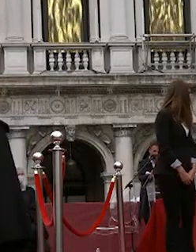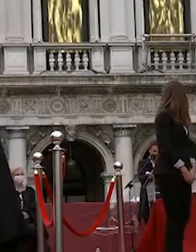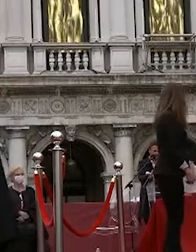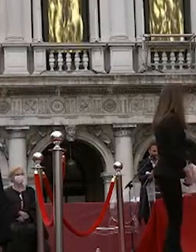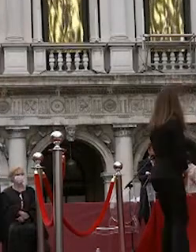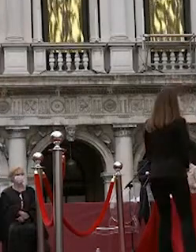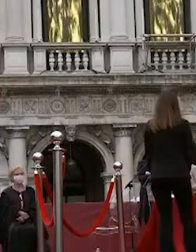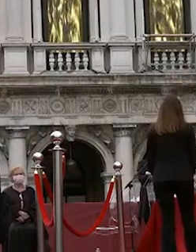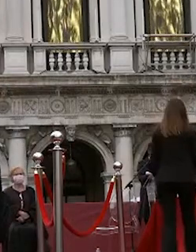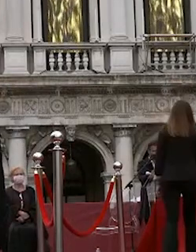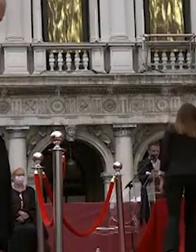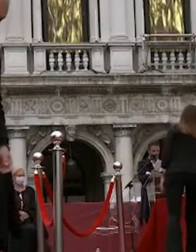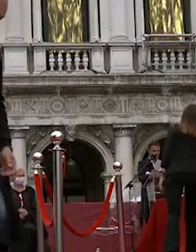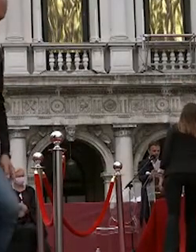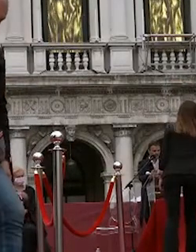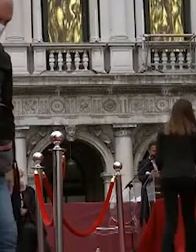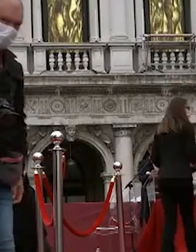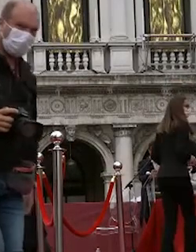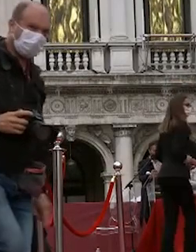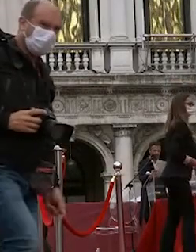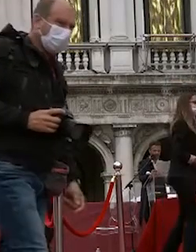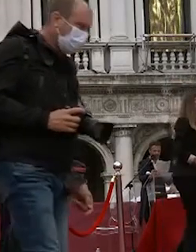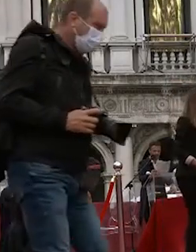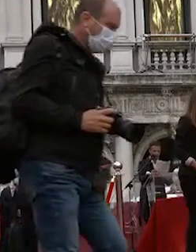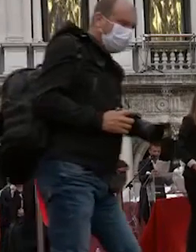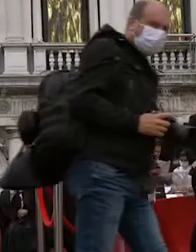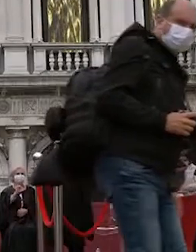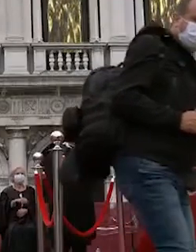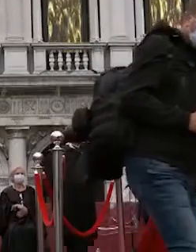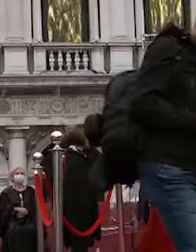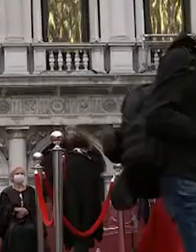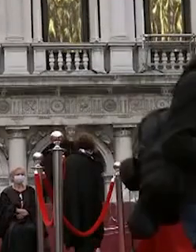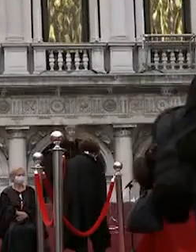si ricorda che è assolutamente vietato il lancio del tocco che dovrà essere